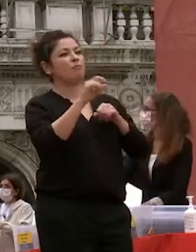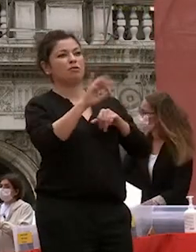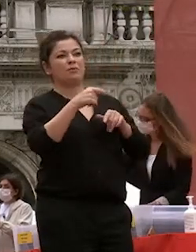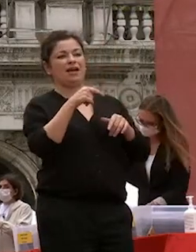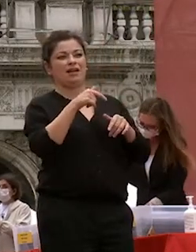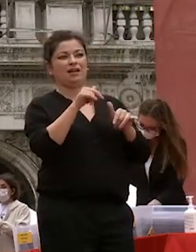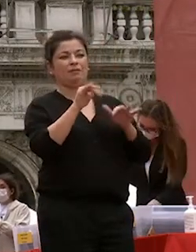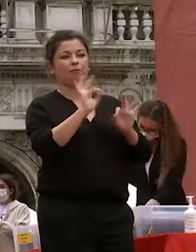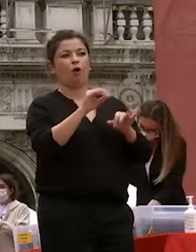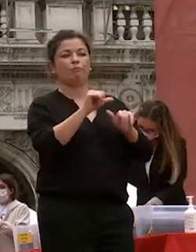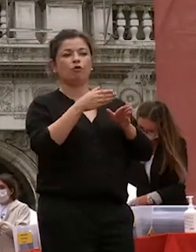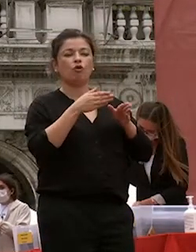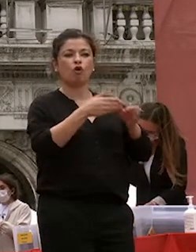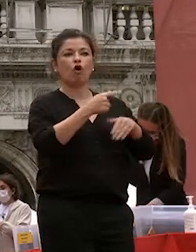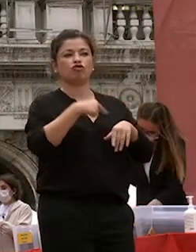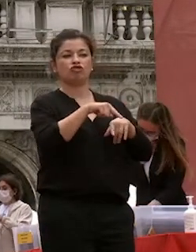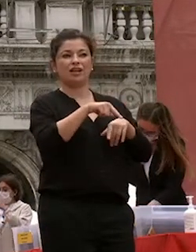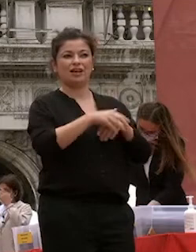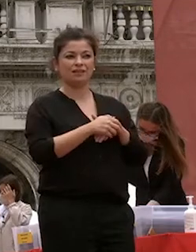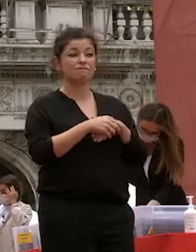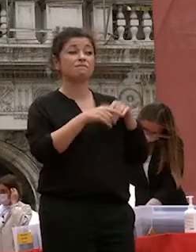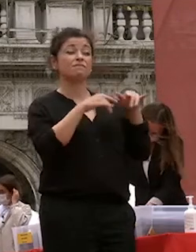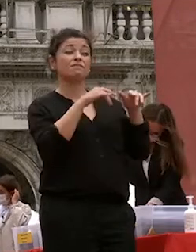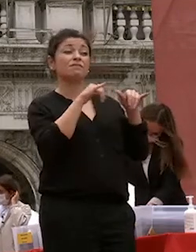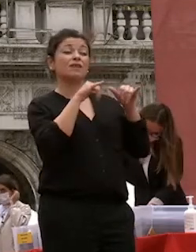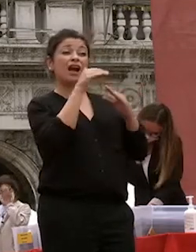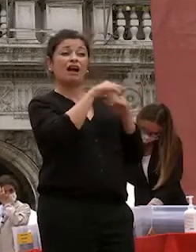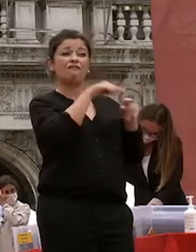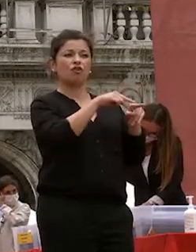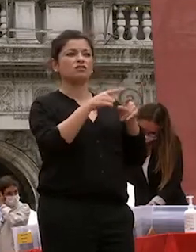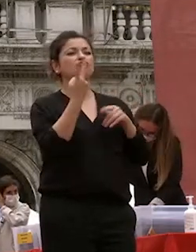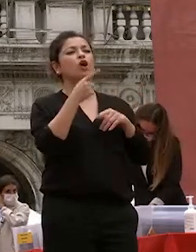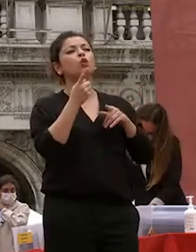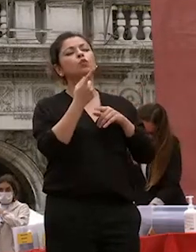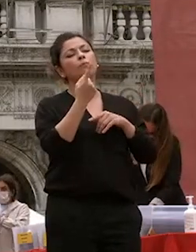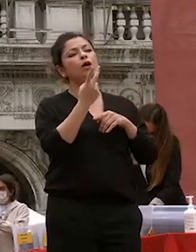ca foscari nasce con due orizzonti ben definiti economia e commercio da un lato